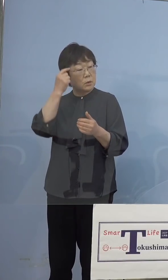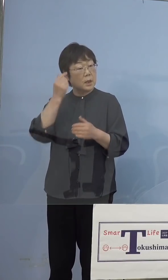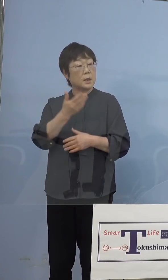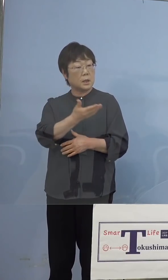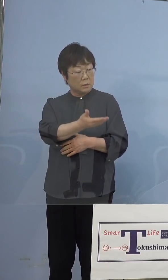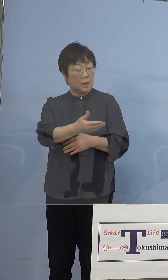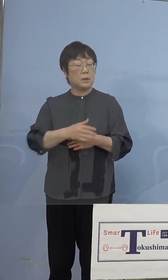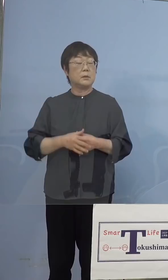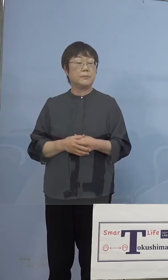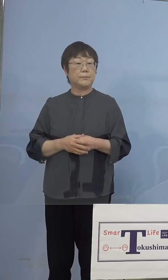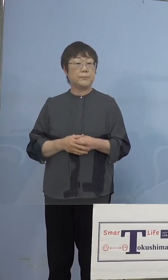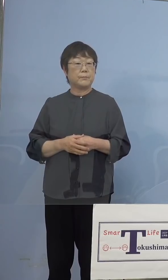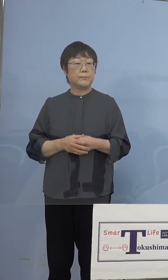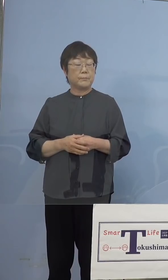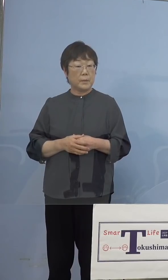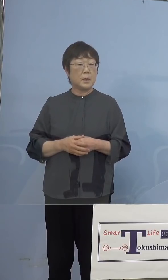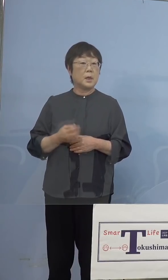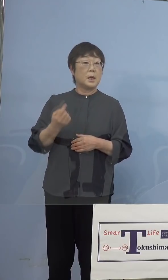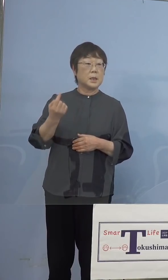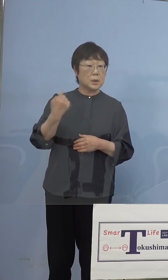（知事） もう既に昨日その話は発表させて